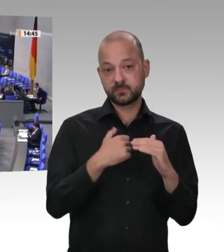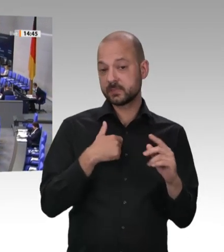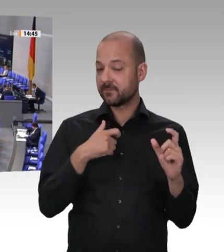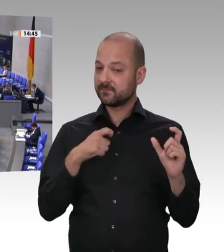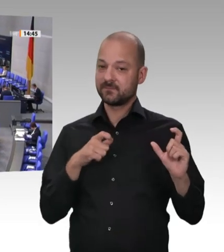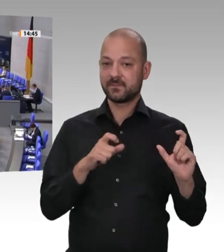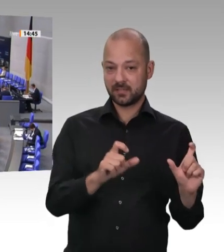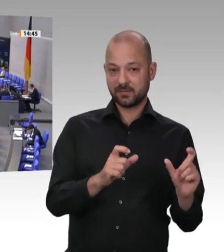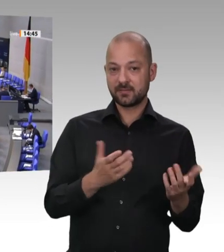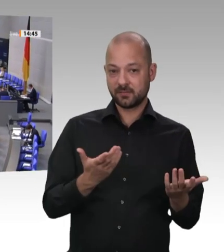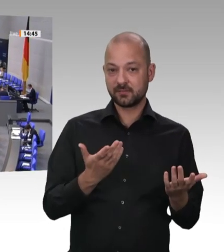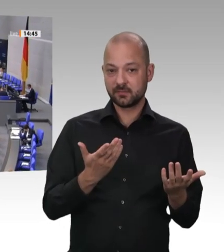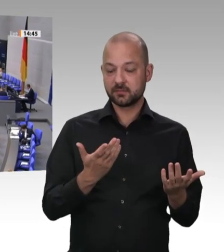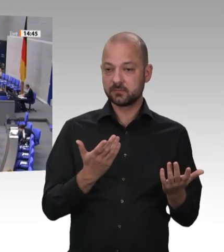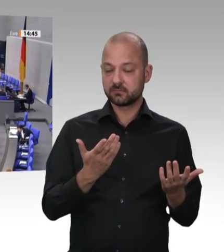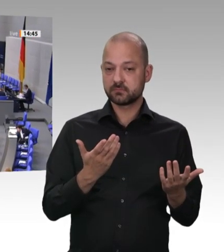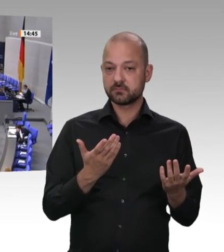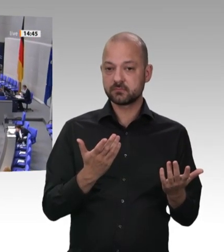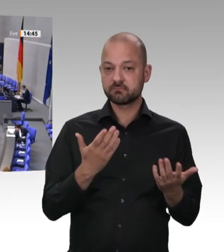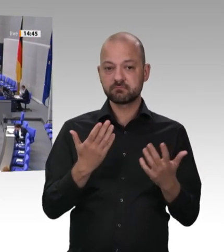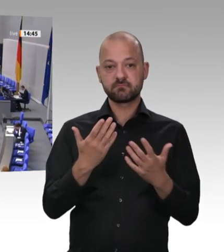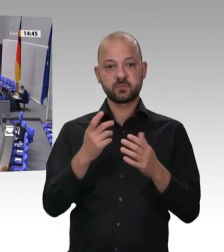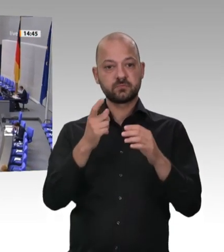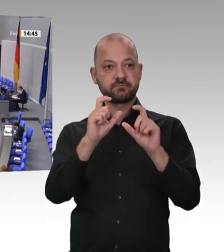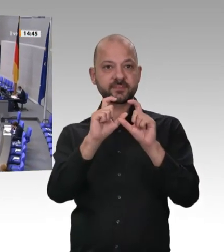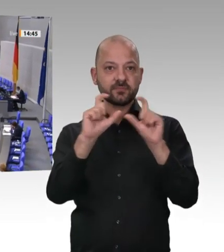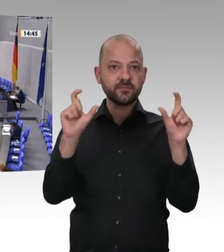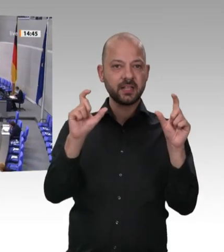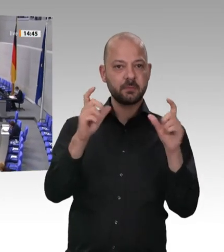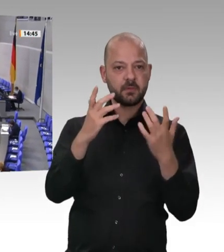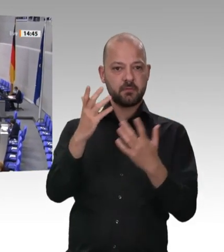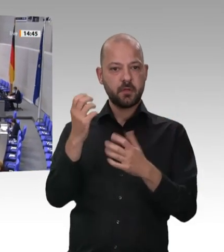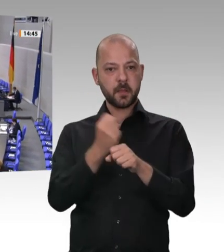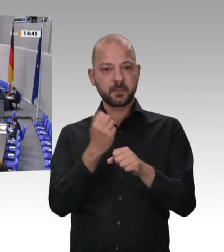sie Verantwortung für Mitarbeiterinnen und Mitarbeiter und die Gesellschaft